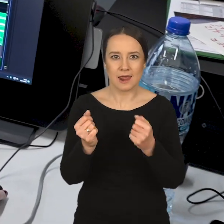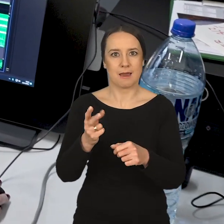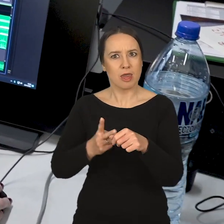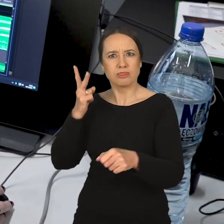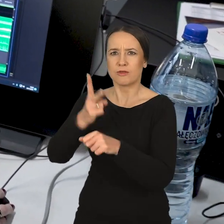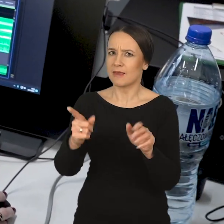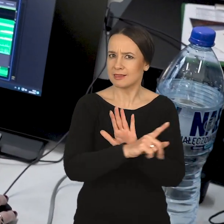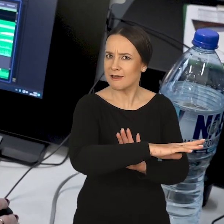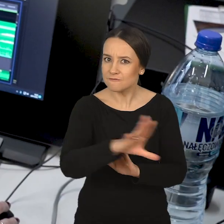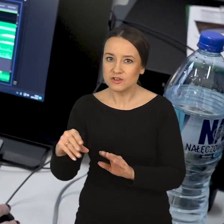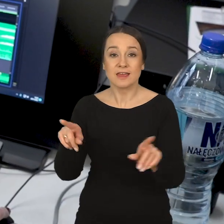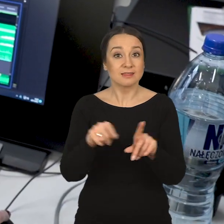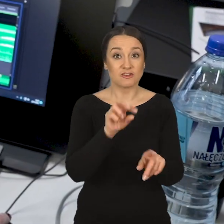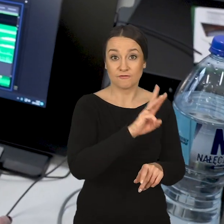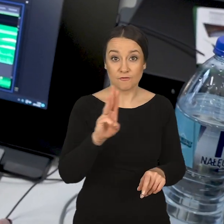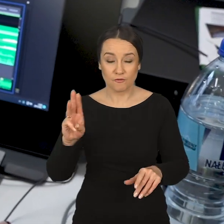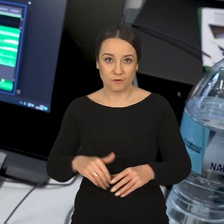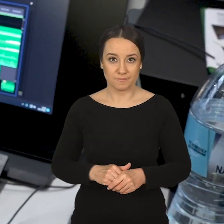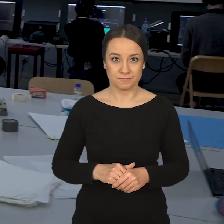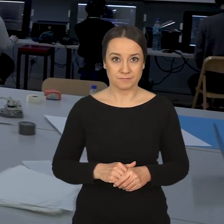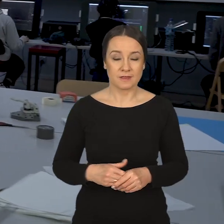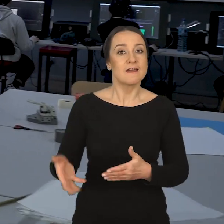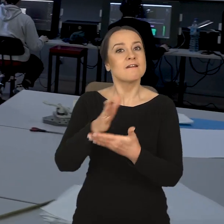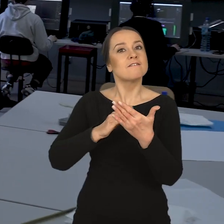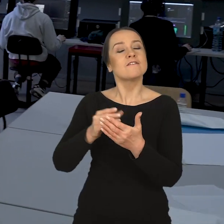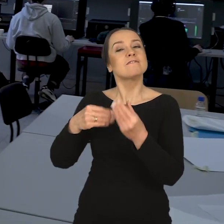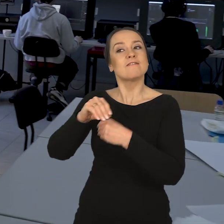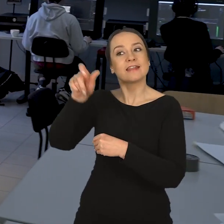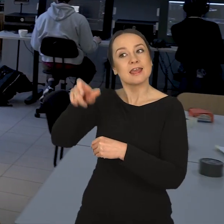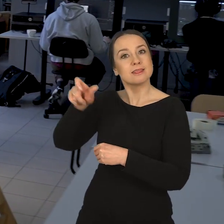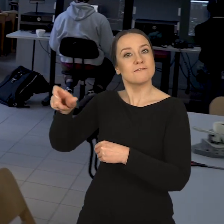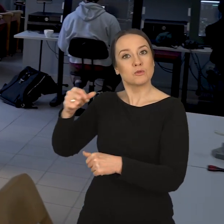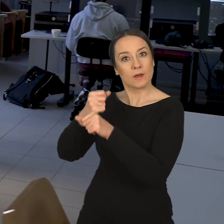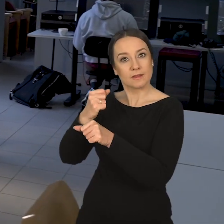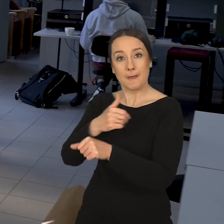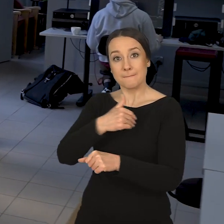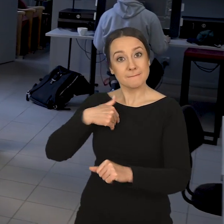być dostępni dla wszystkich, również w Internecie. Wydział jest zorientowany na taką bardzo indywidualną pracę.